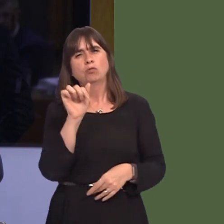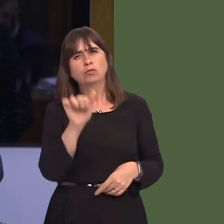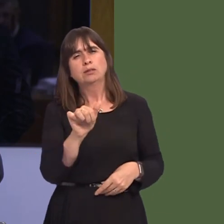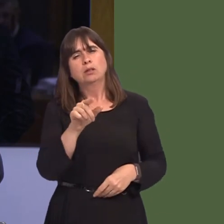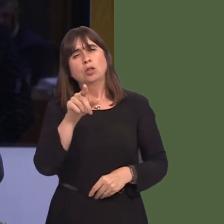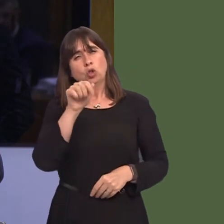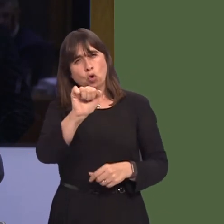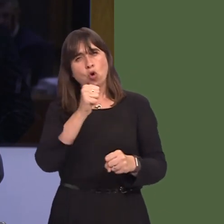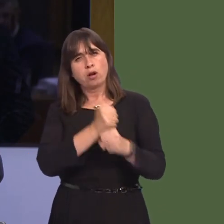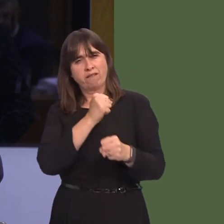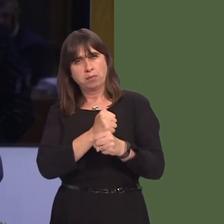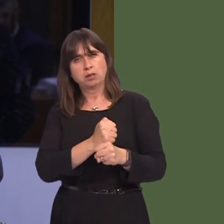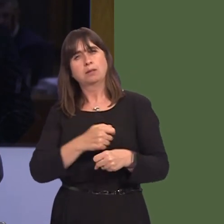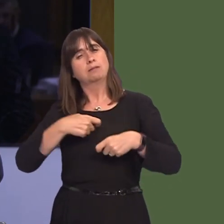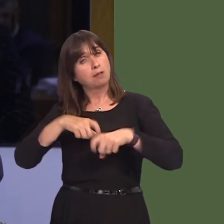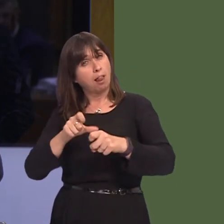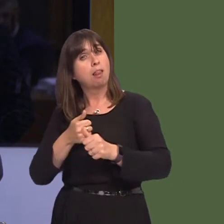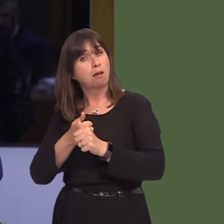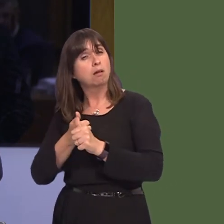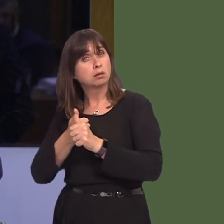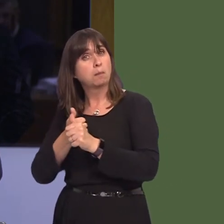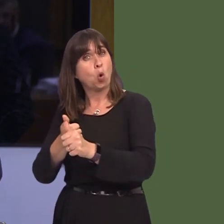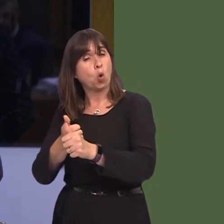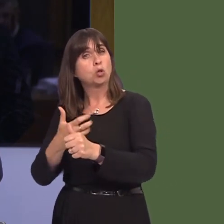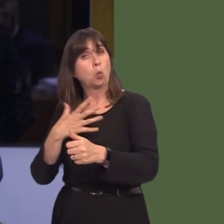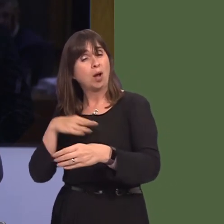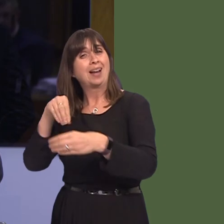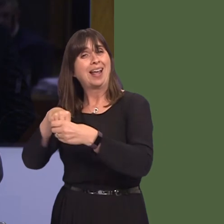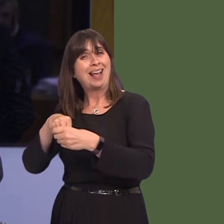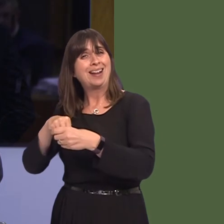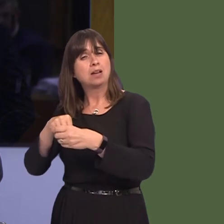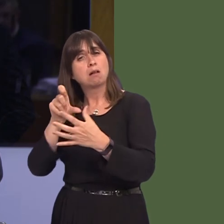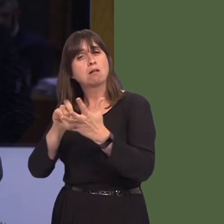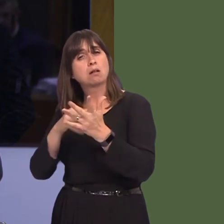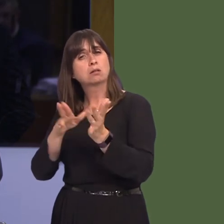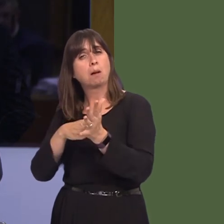that your Government still supports staying in a customs union with the EU, and staying